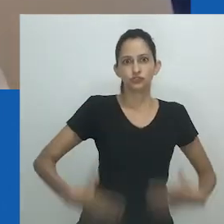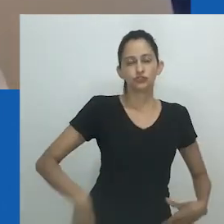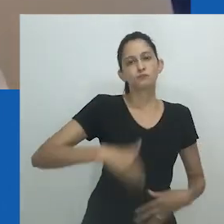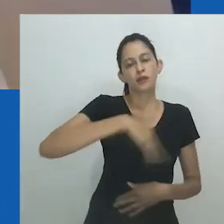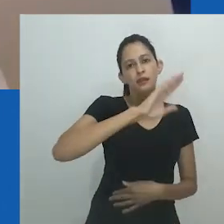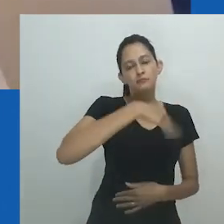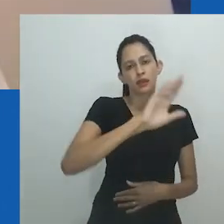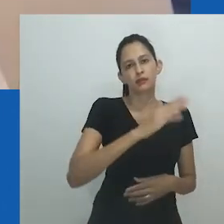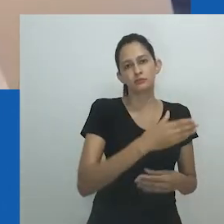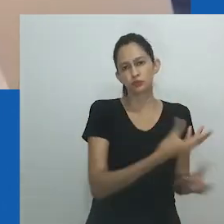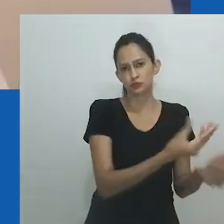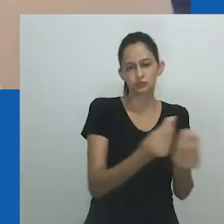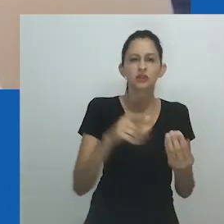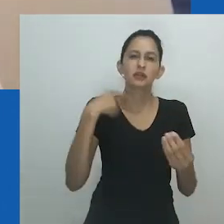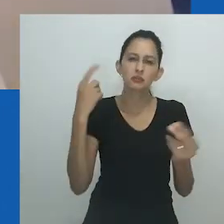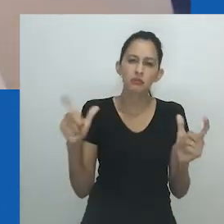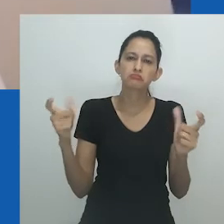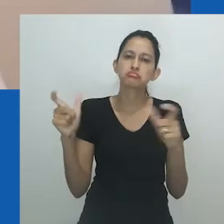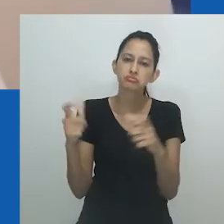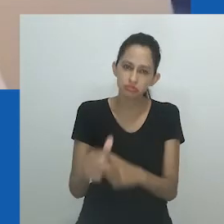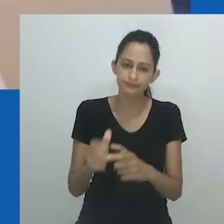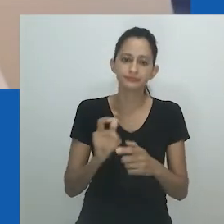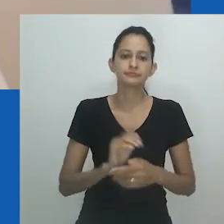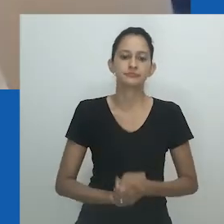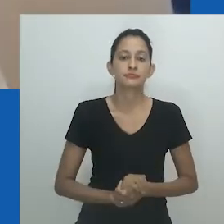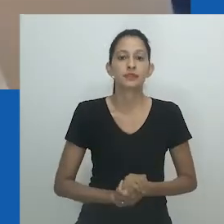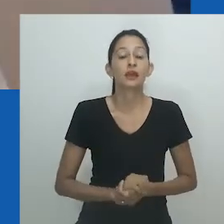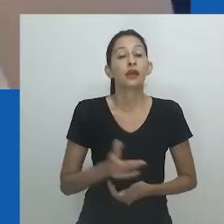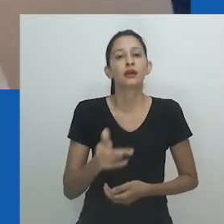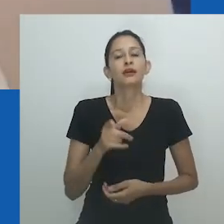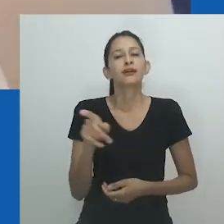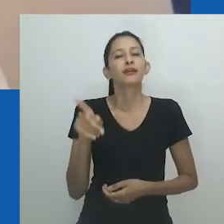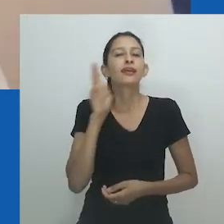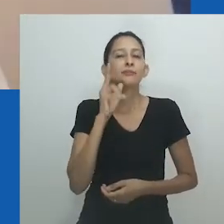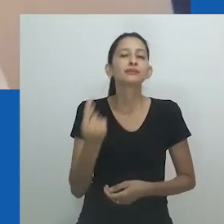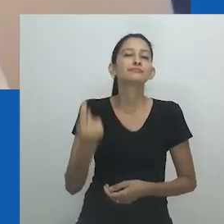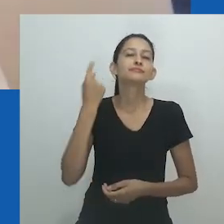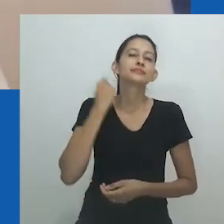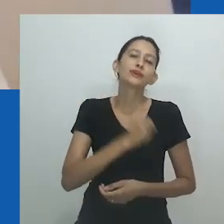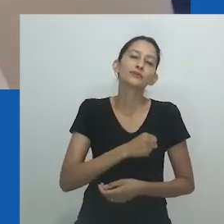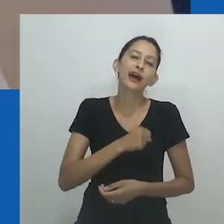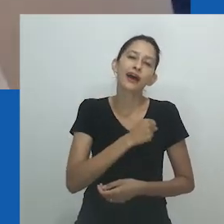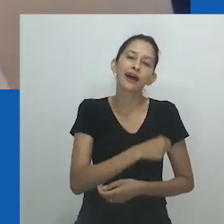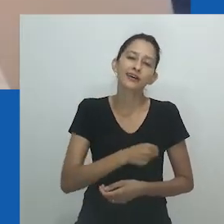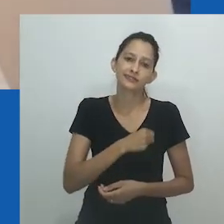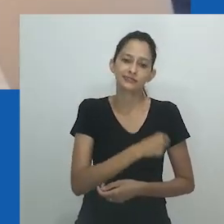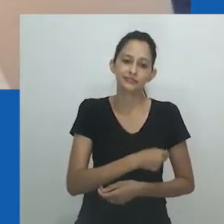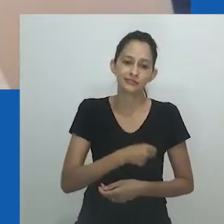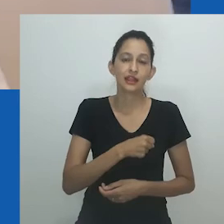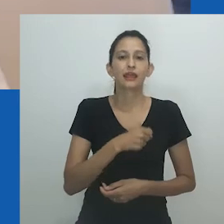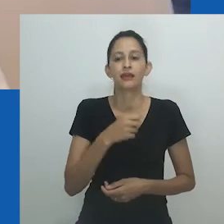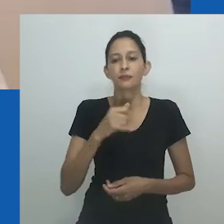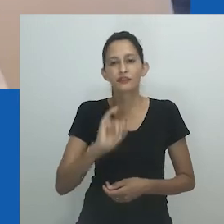A dualidade feminina e masculina de Unongayindoda reconhece o equilíbrio e a coexistência de ambos os gêneros.